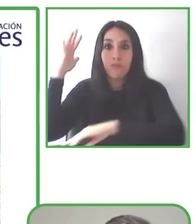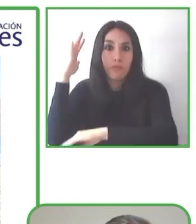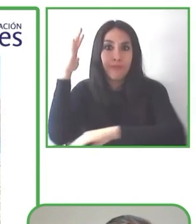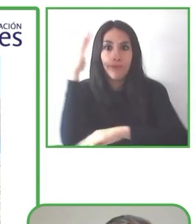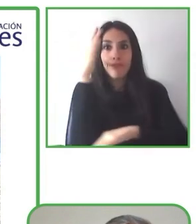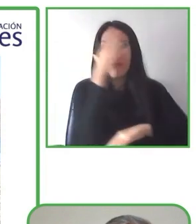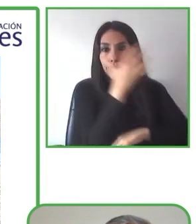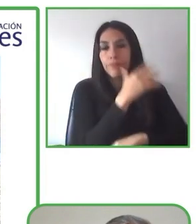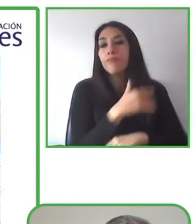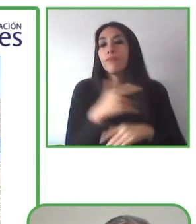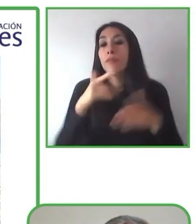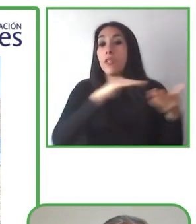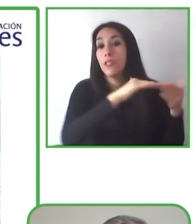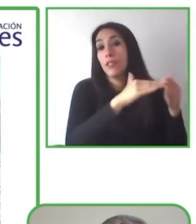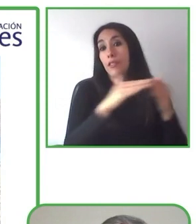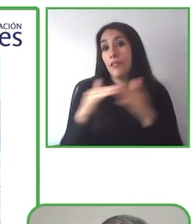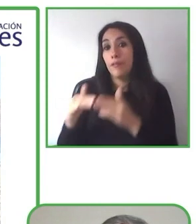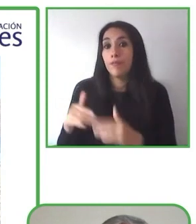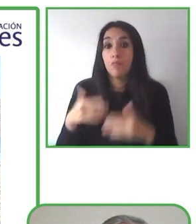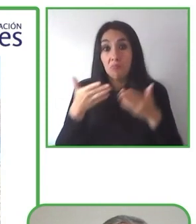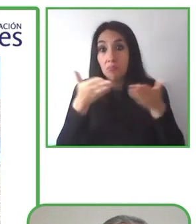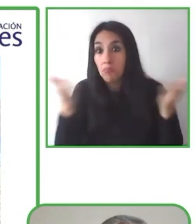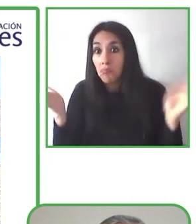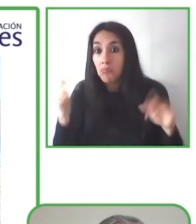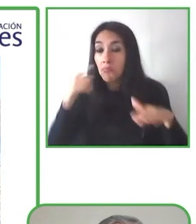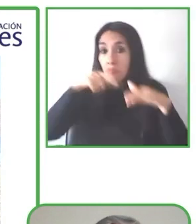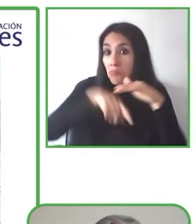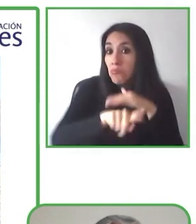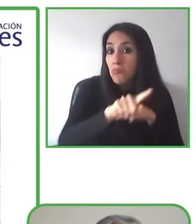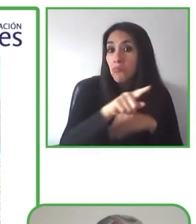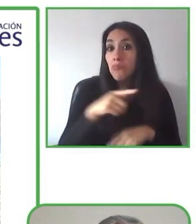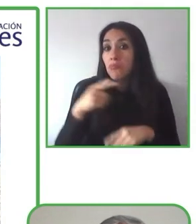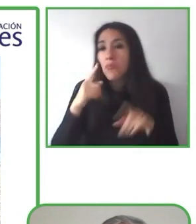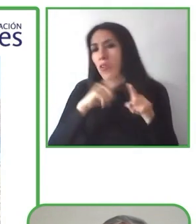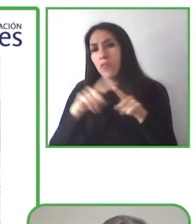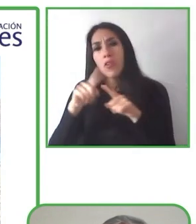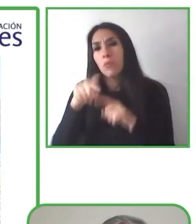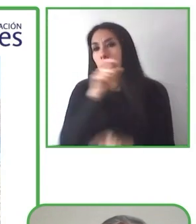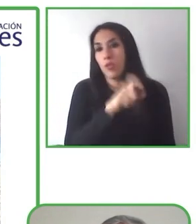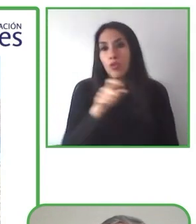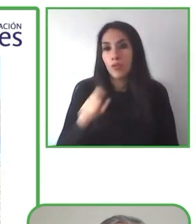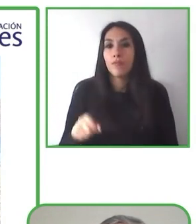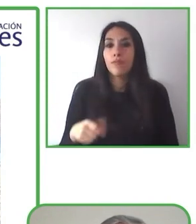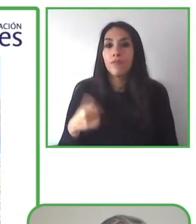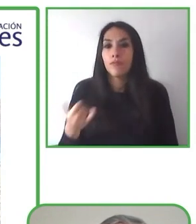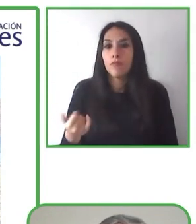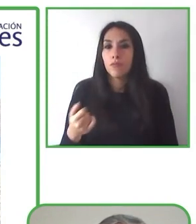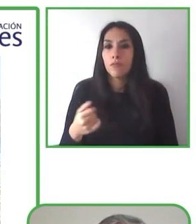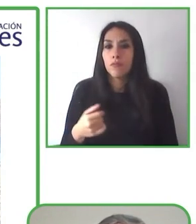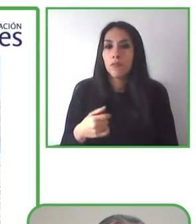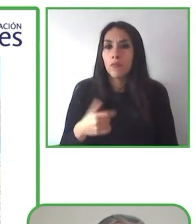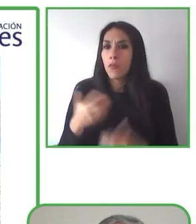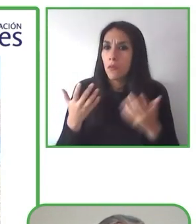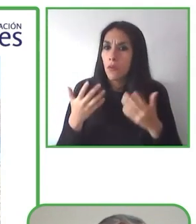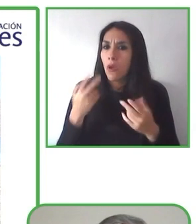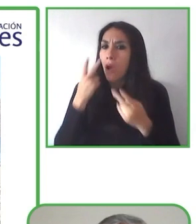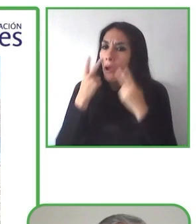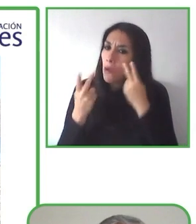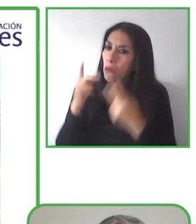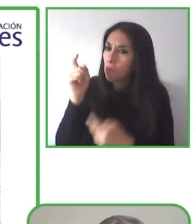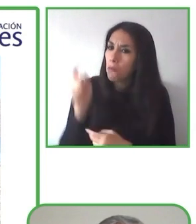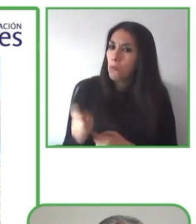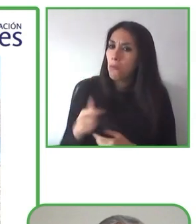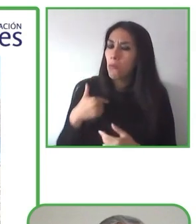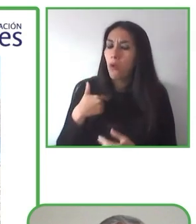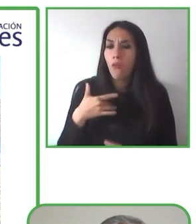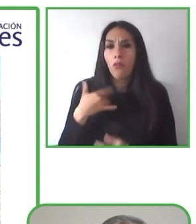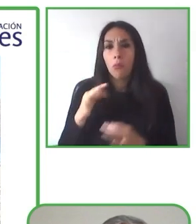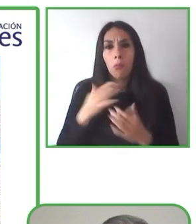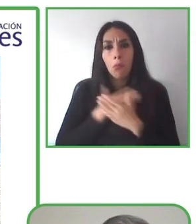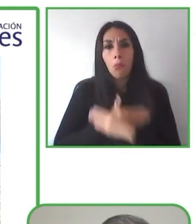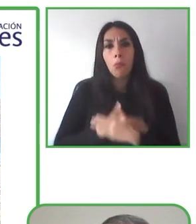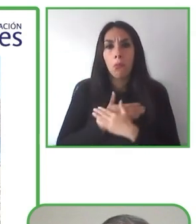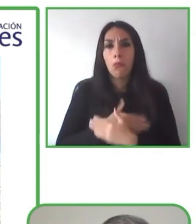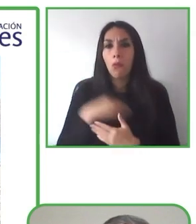ellos. Uno puede ir a un lugar y